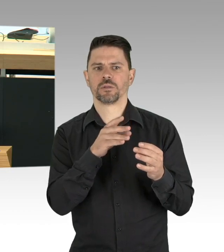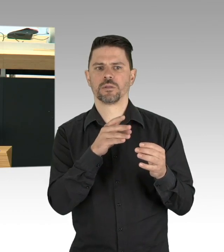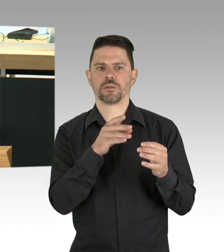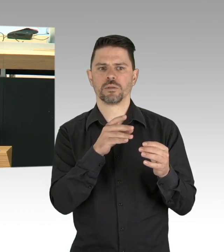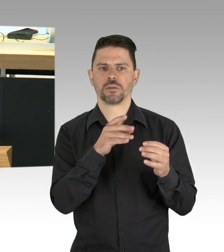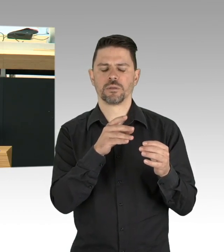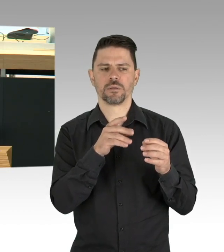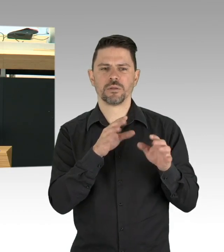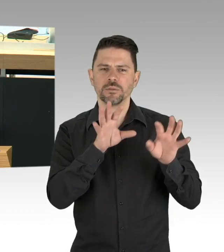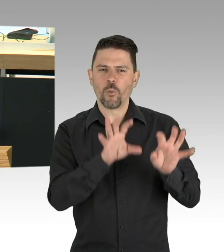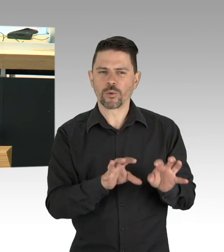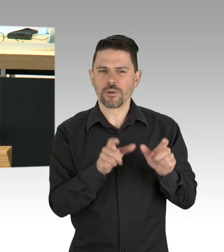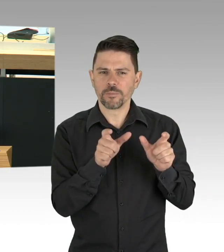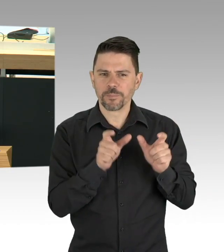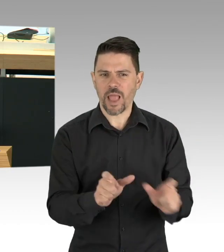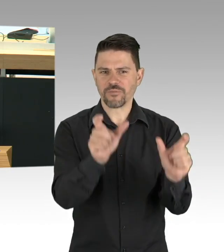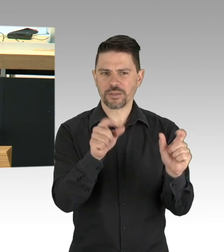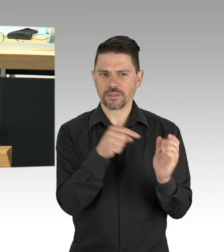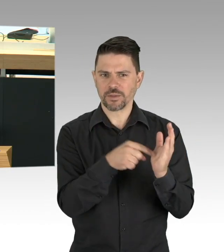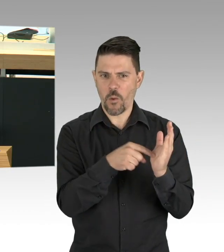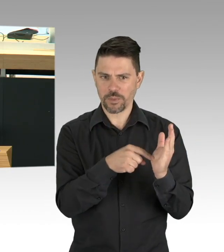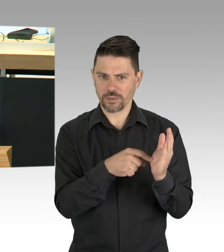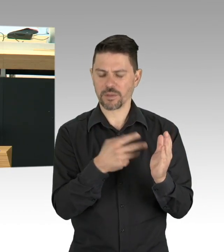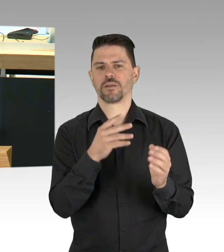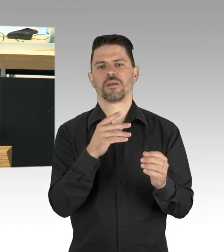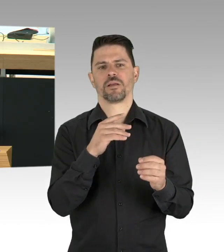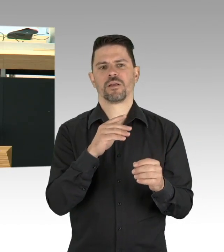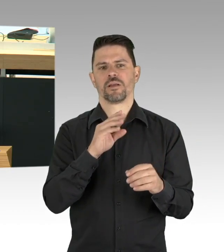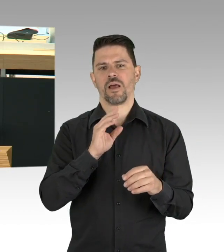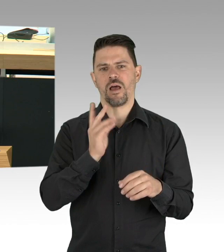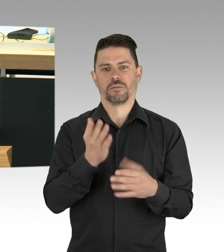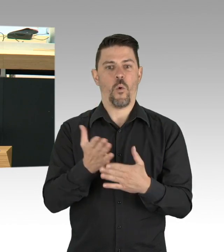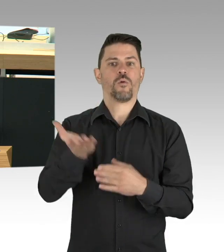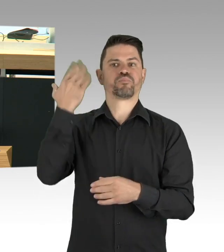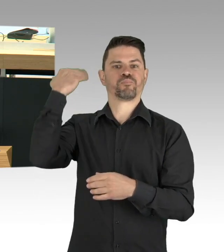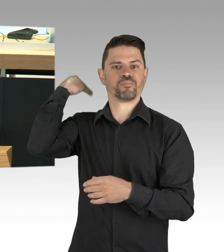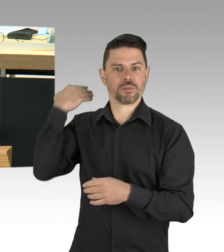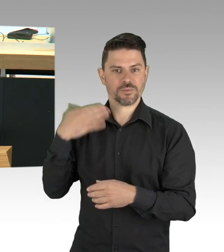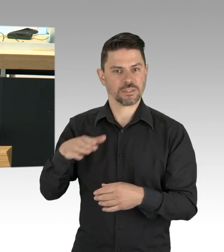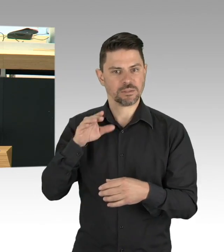wenn ich sage, wir müssen lernen auf absehbare Zeit mit dem Virus zu leben. Ich weiß aus eigener Erfahrung, das ist nicht leicht,